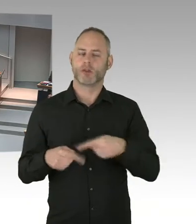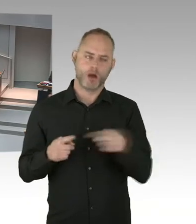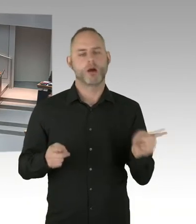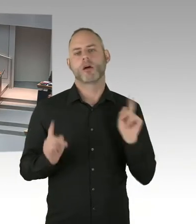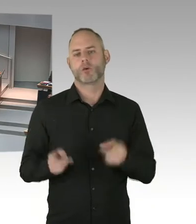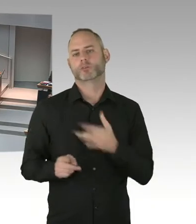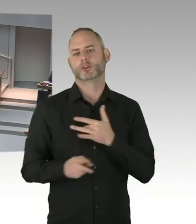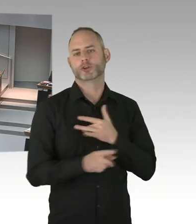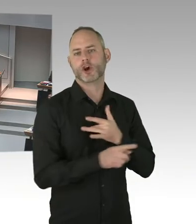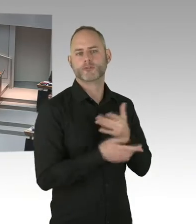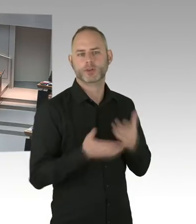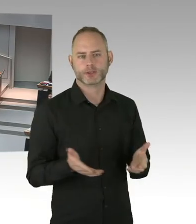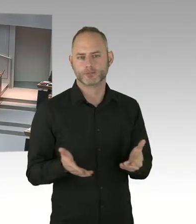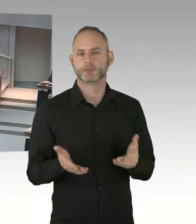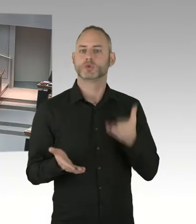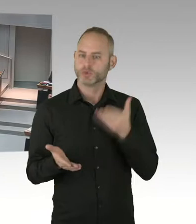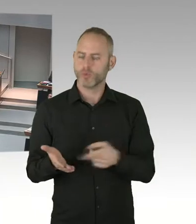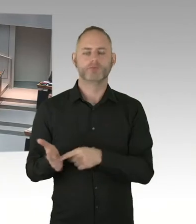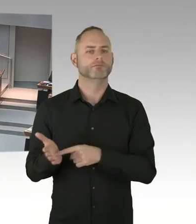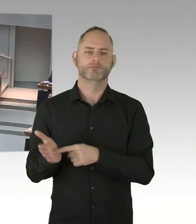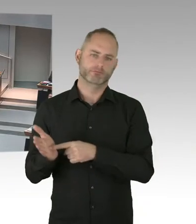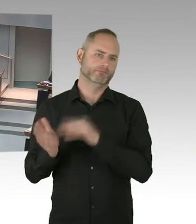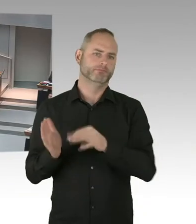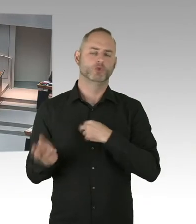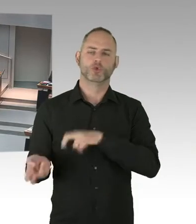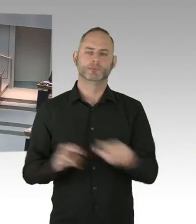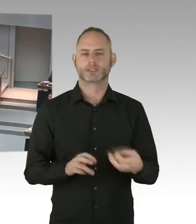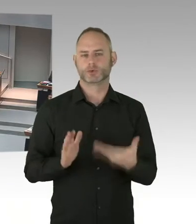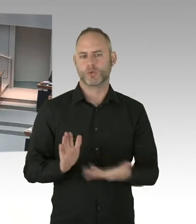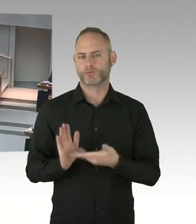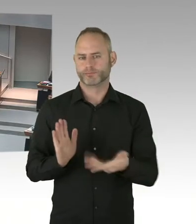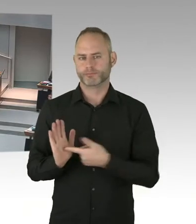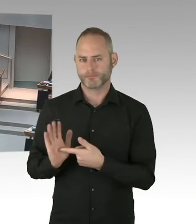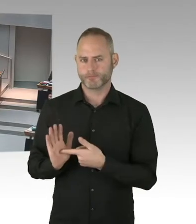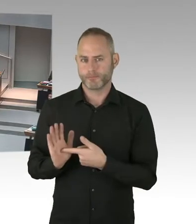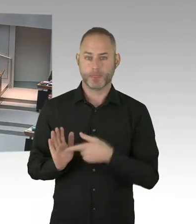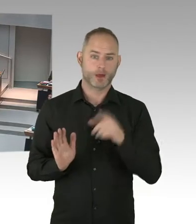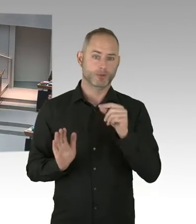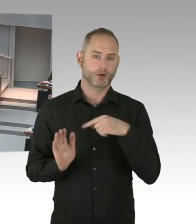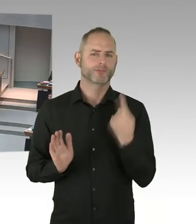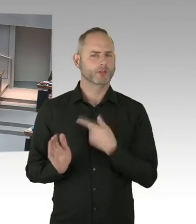Und die Positionierung des Innensenators, der für das Neutralitätsgesetz zuständig ist,